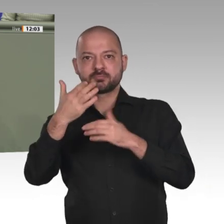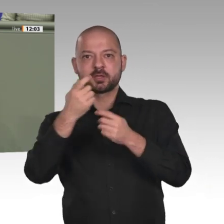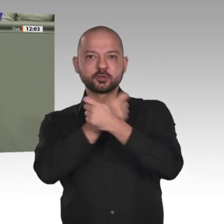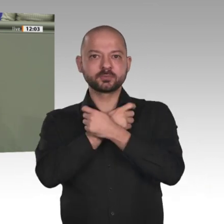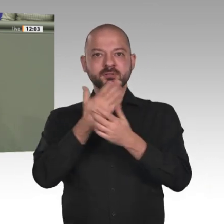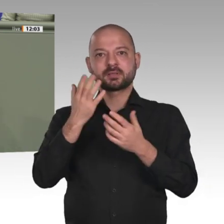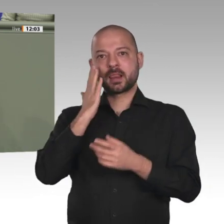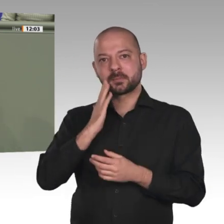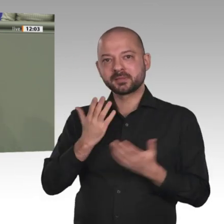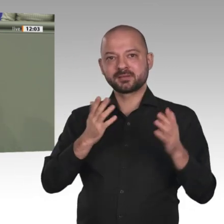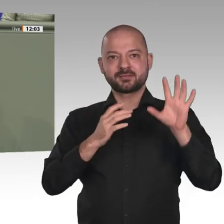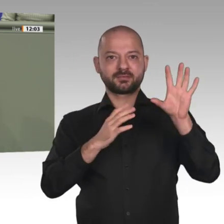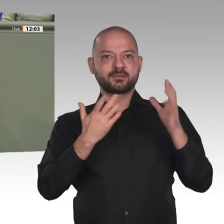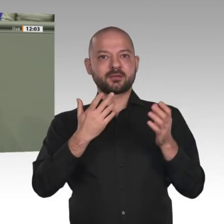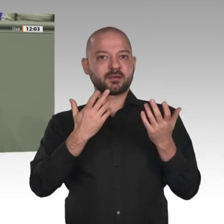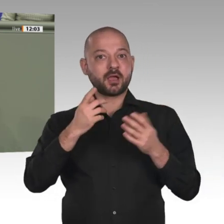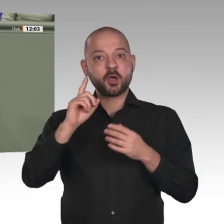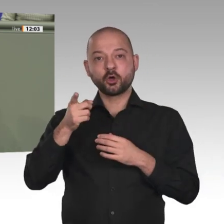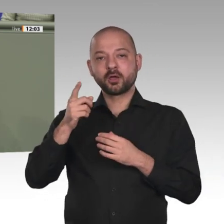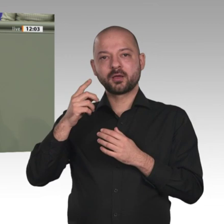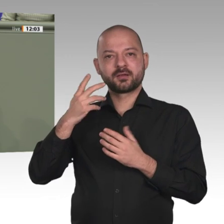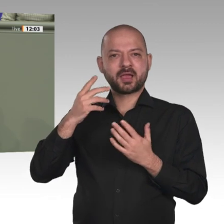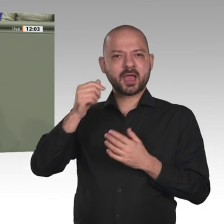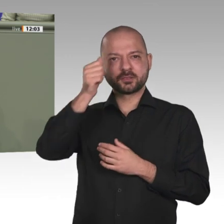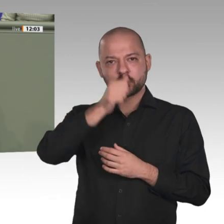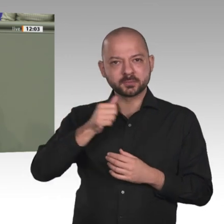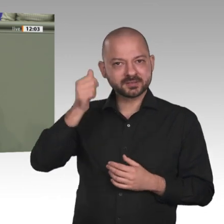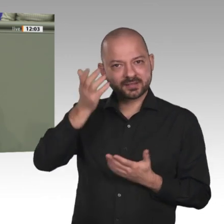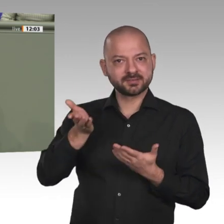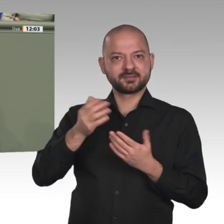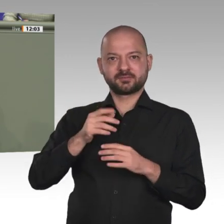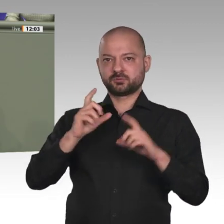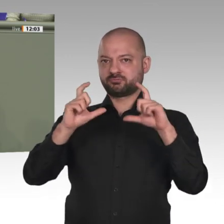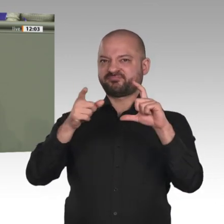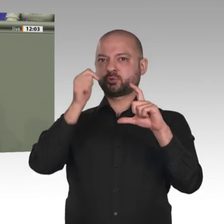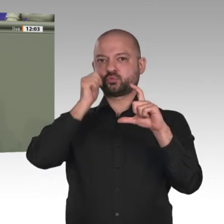den eigenen innenpolitischen Problemen, deren Lösung sich langsam abzeichnet;